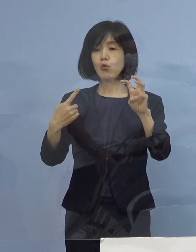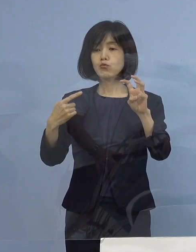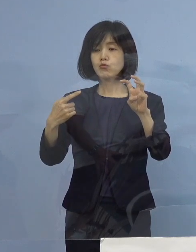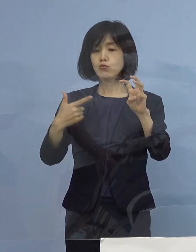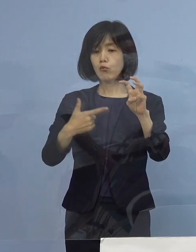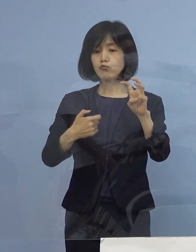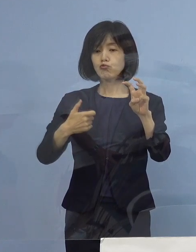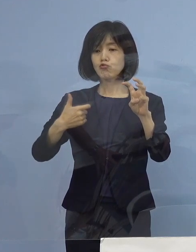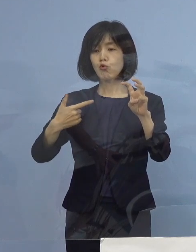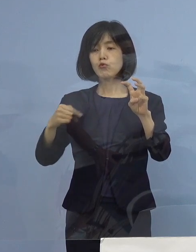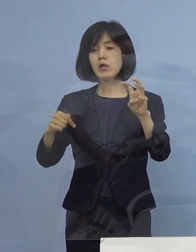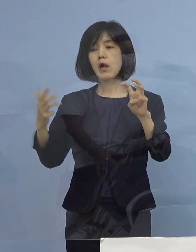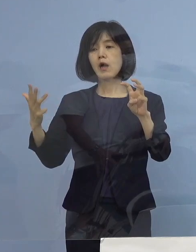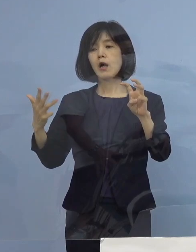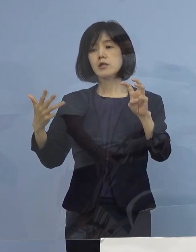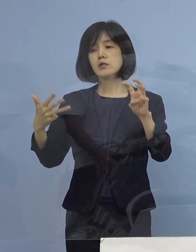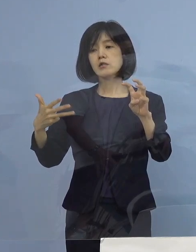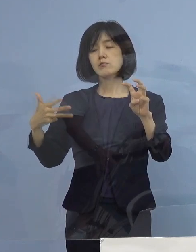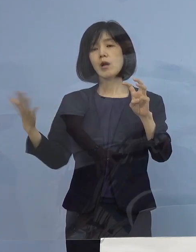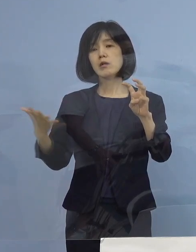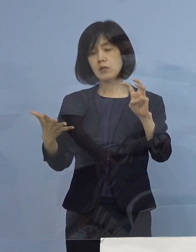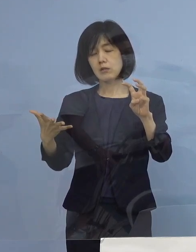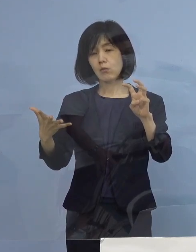全体の感染の中で7月以降ですね